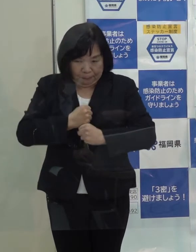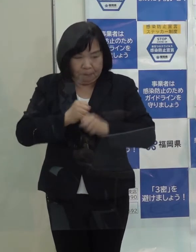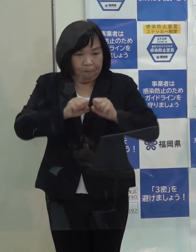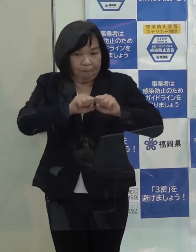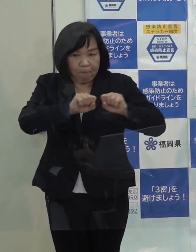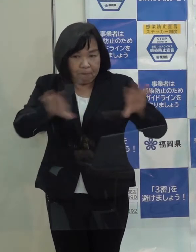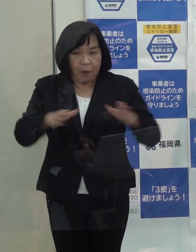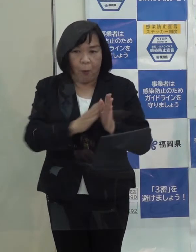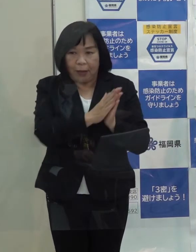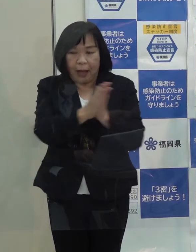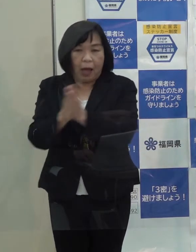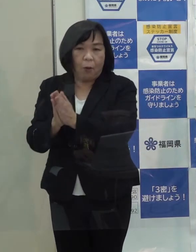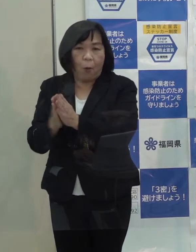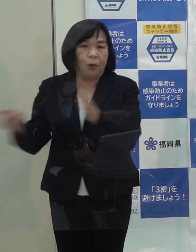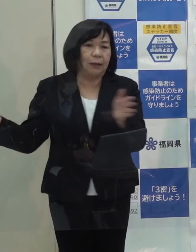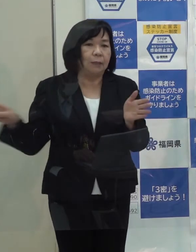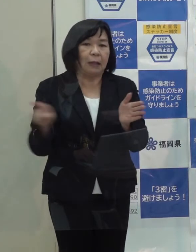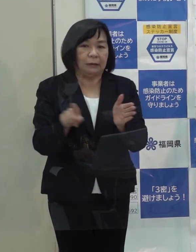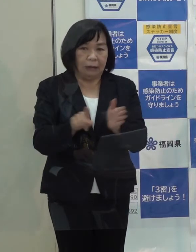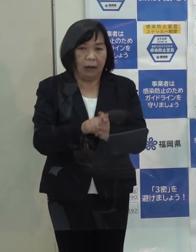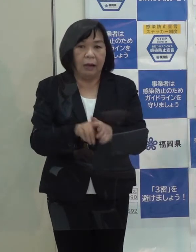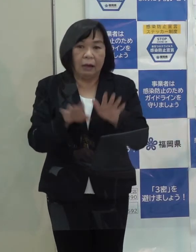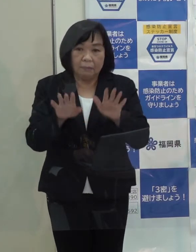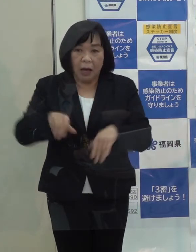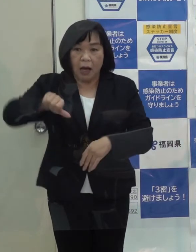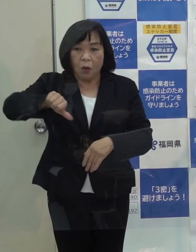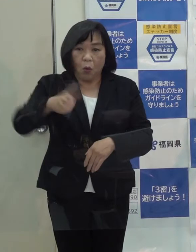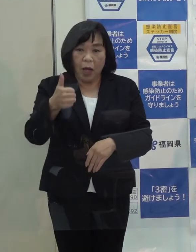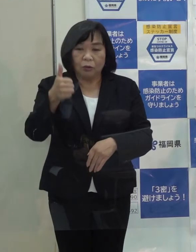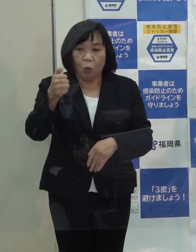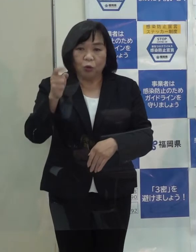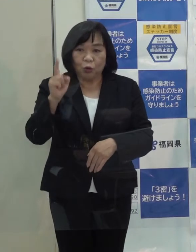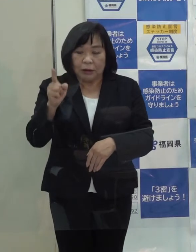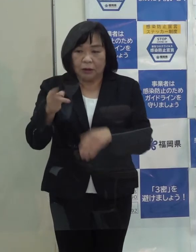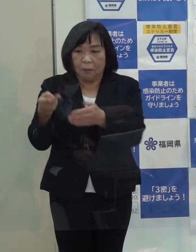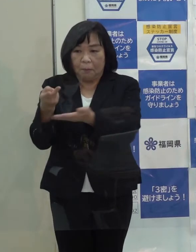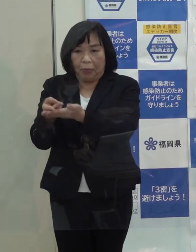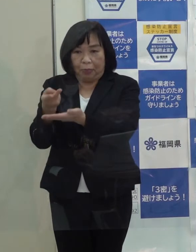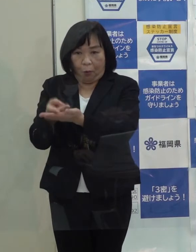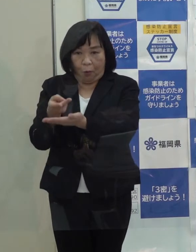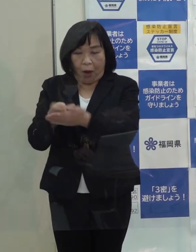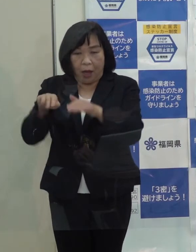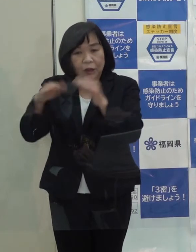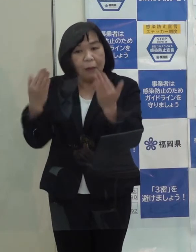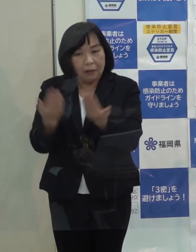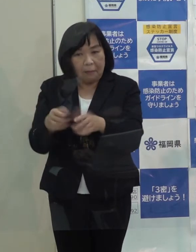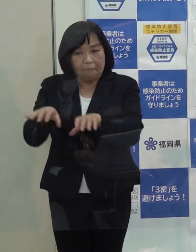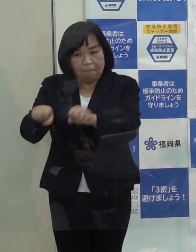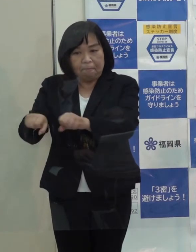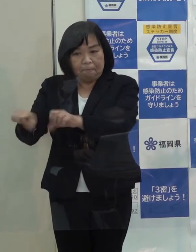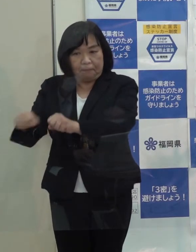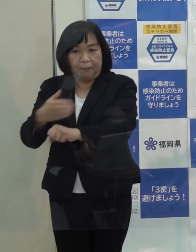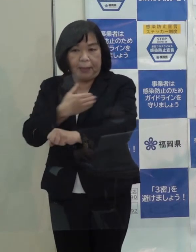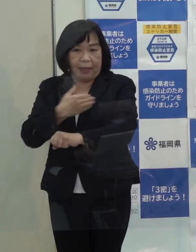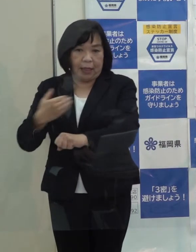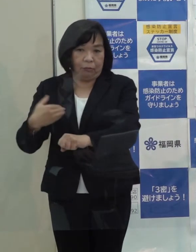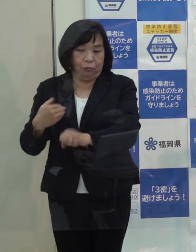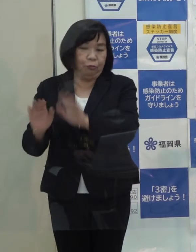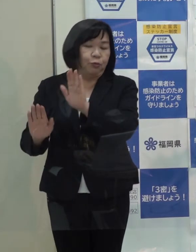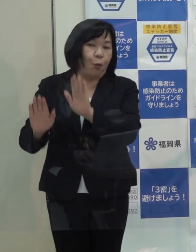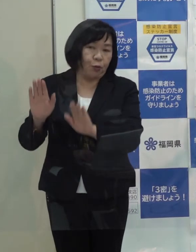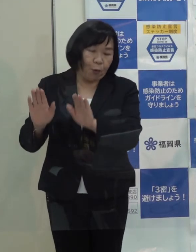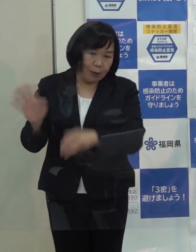要請をずっと続けて この５５１床はほぼ全て確保できつつあるという状況です